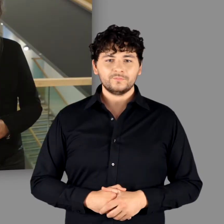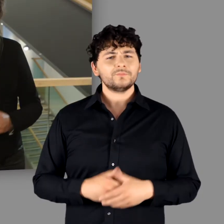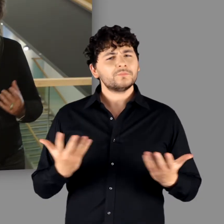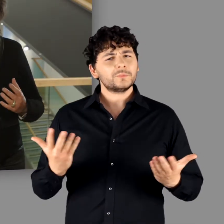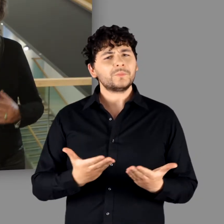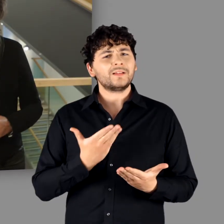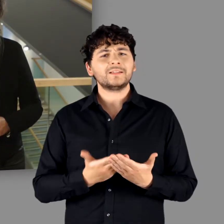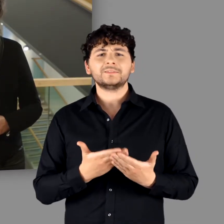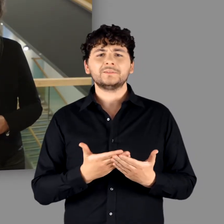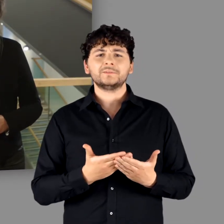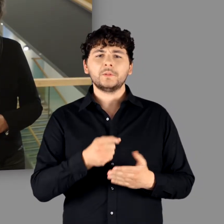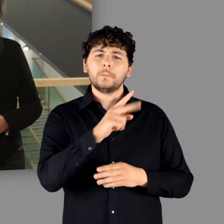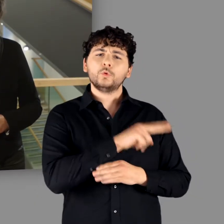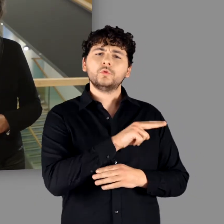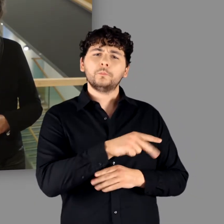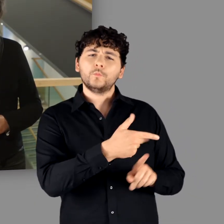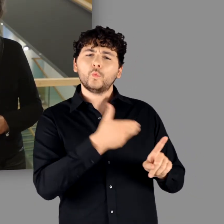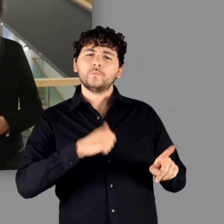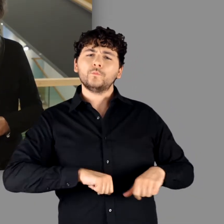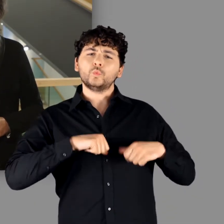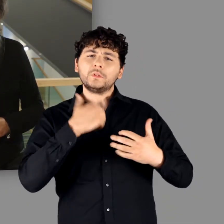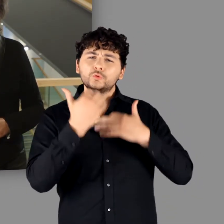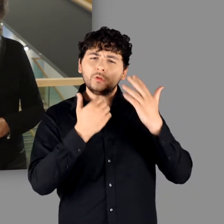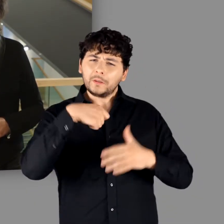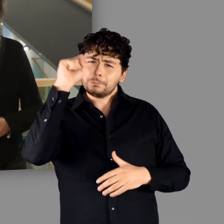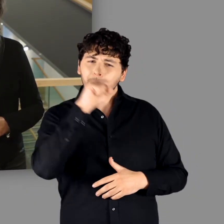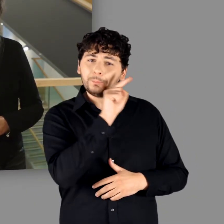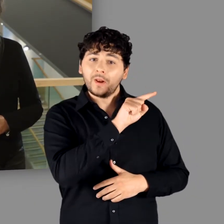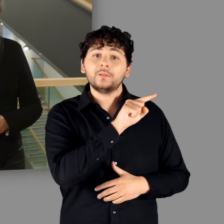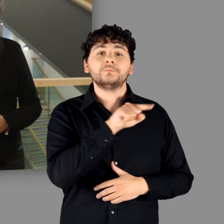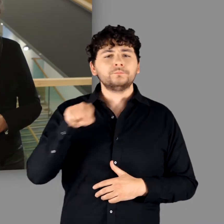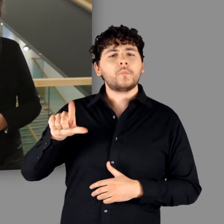Und genau dies war für das Museum für Vor- und Frühgeschichte in Berlin